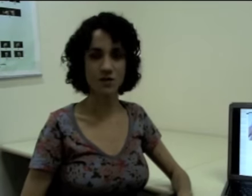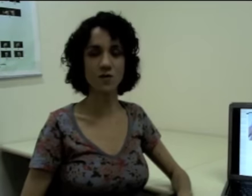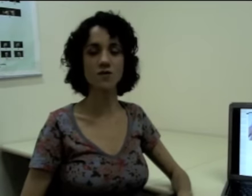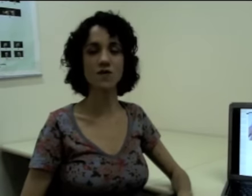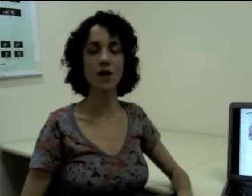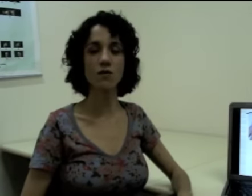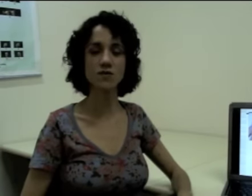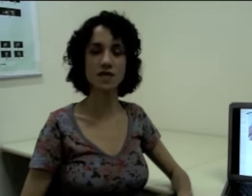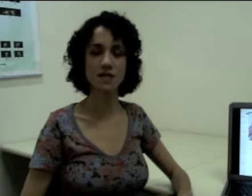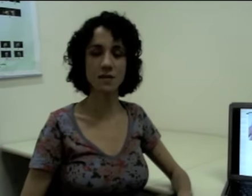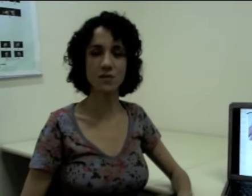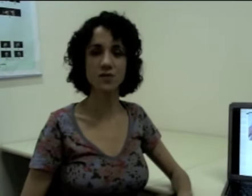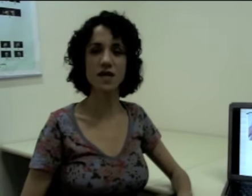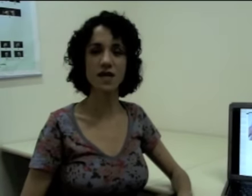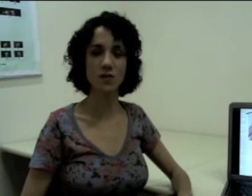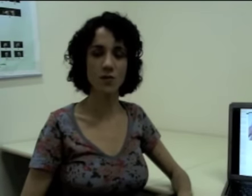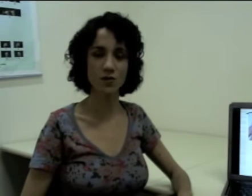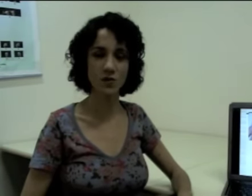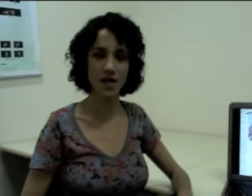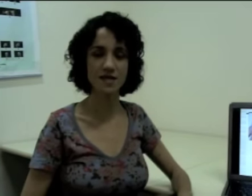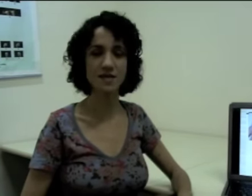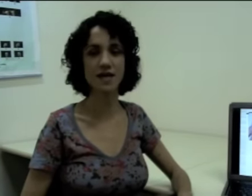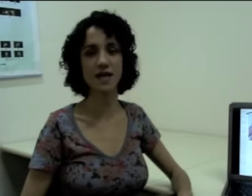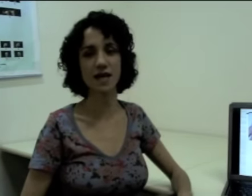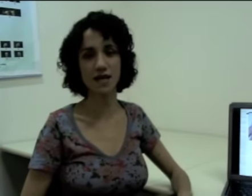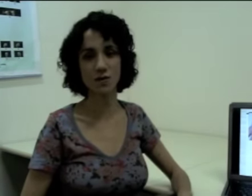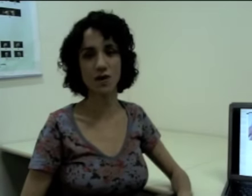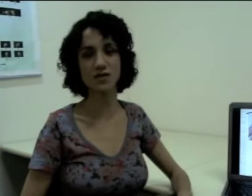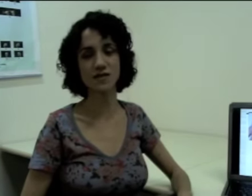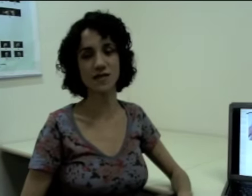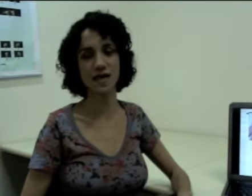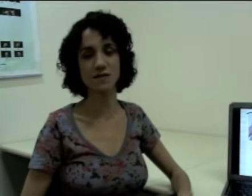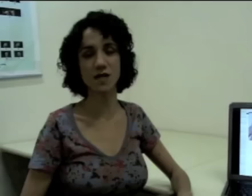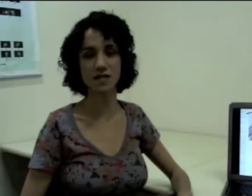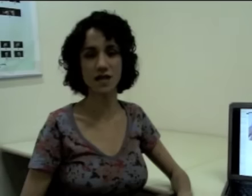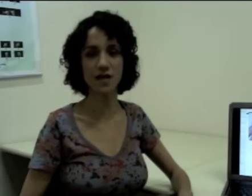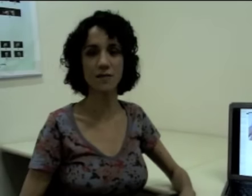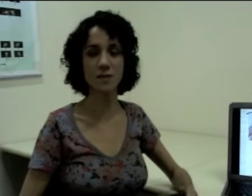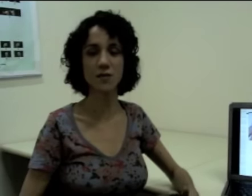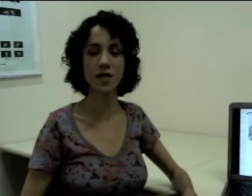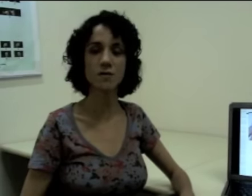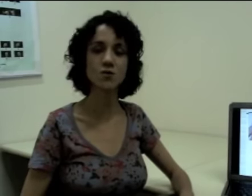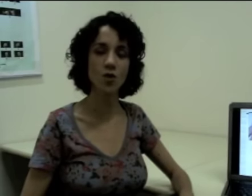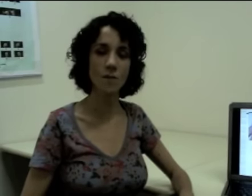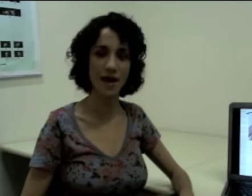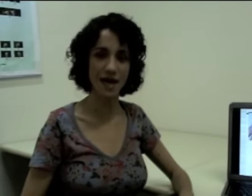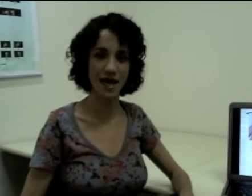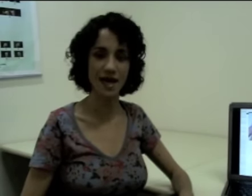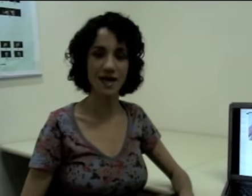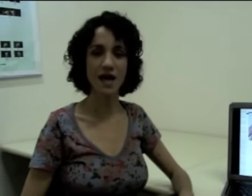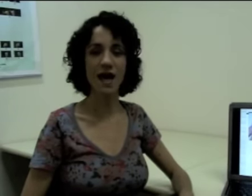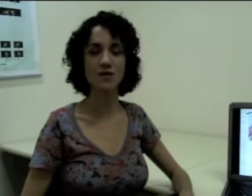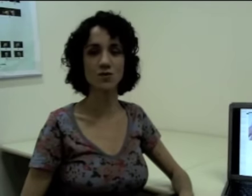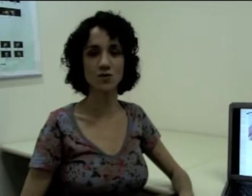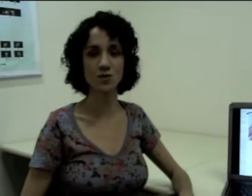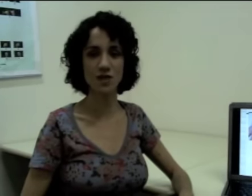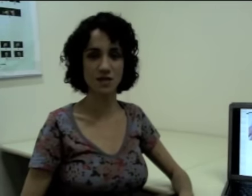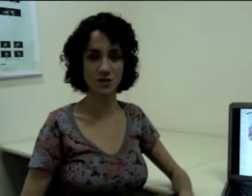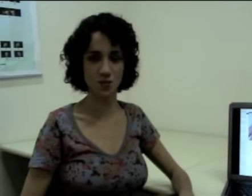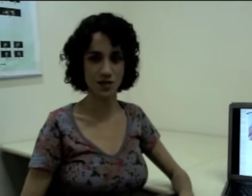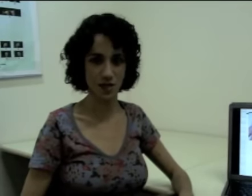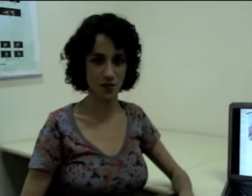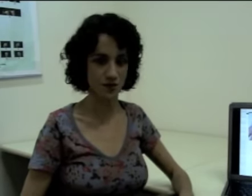Nós vamos ver alguns exemplos em língua portuguesa e em língua de sinais brasileira para podermos comparar a estrutura dessas duas línguas.